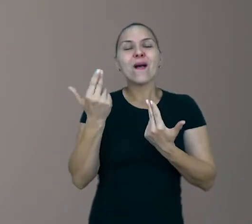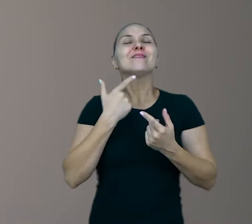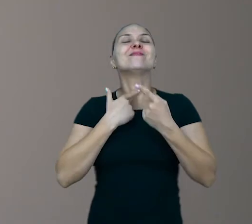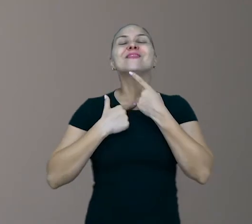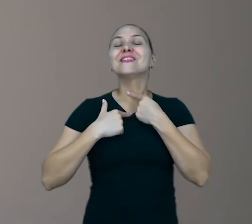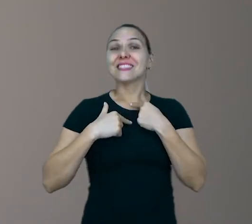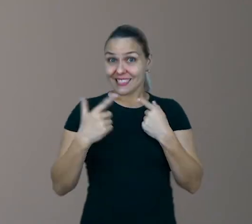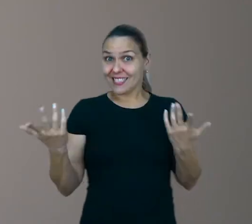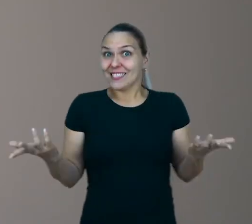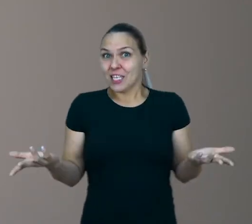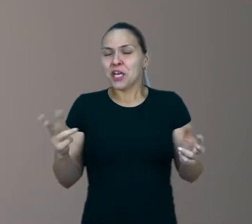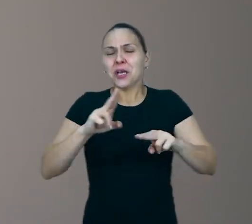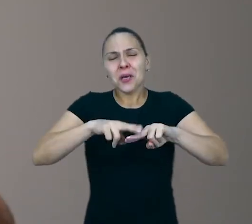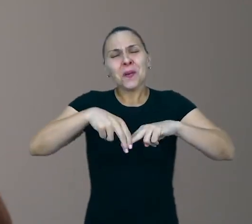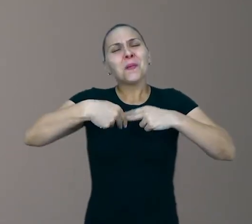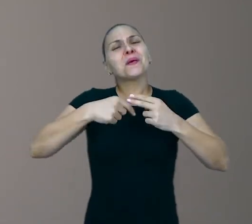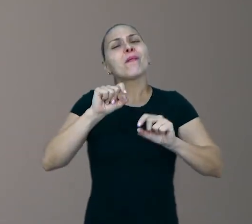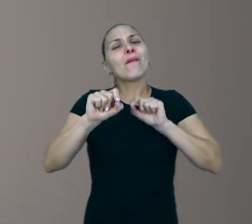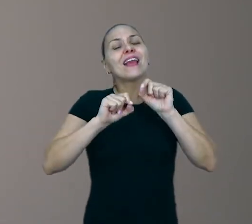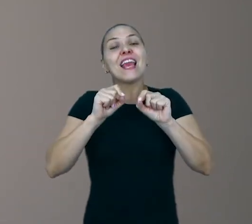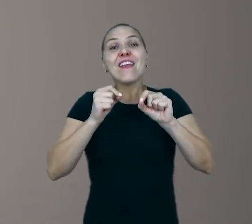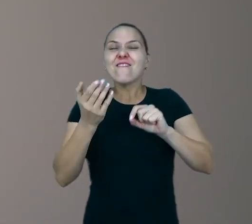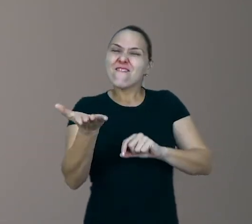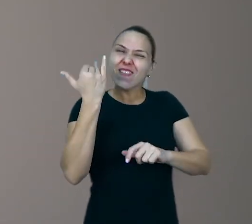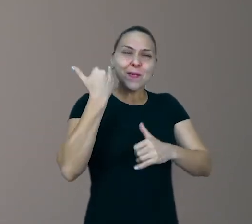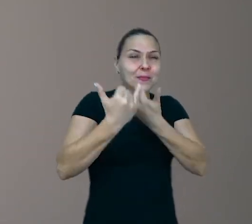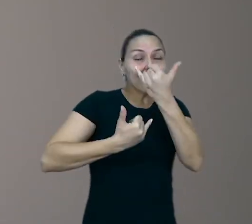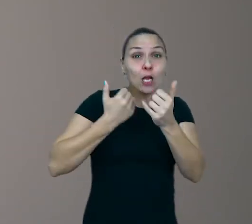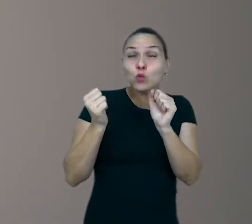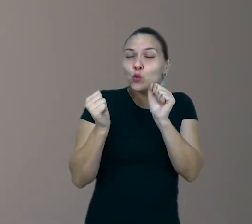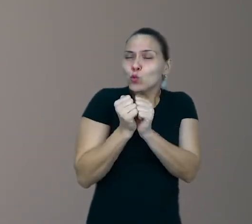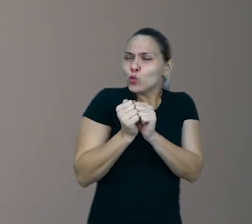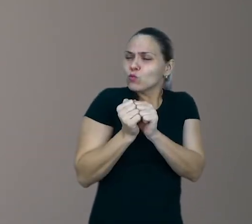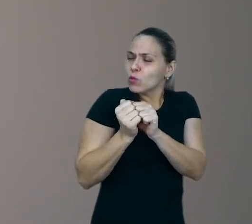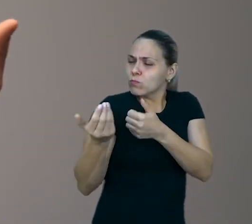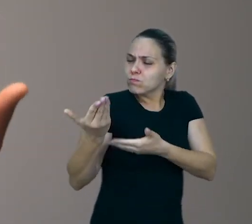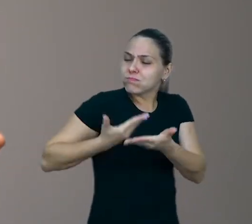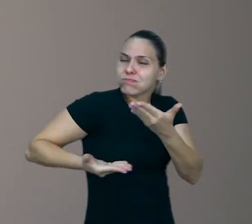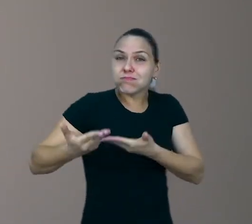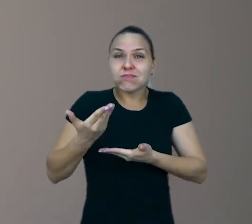Por isso eu digo, vamos brincar junto com eles, vamos sugerir brincadeiras que a gente fazia,